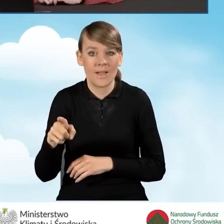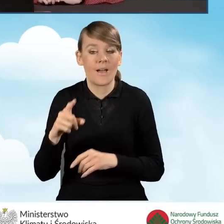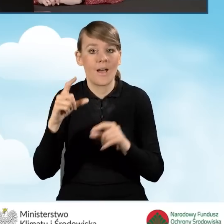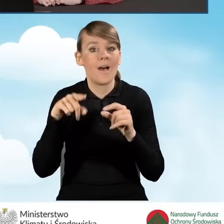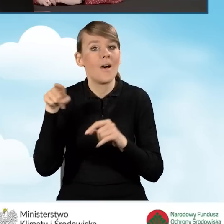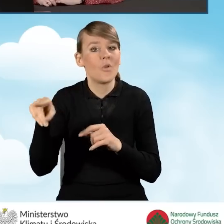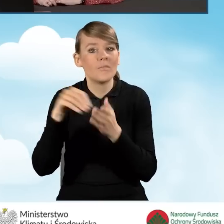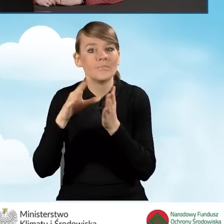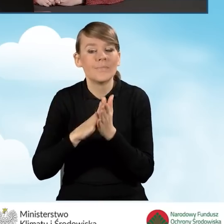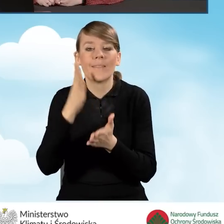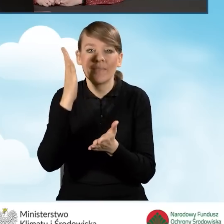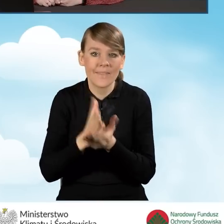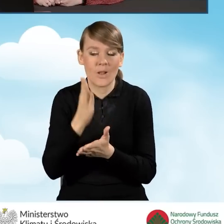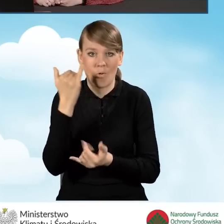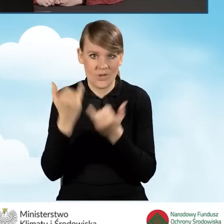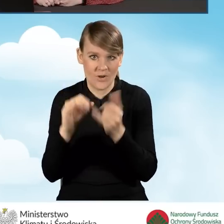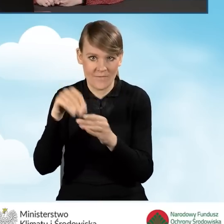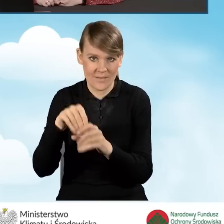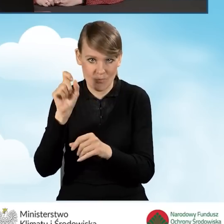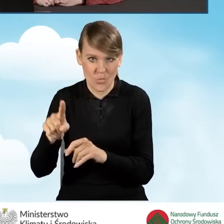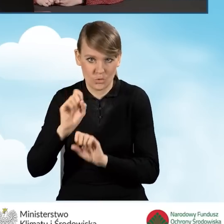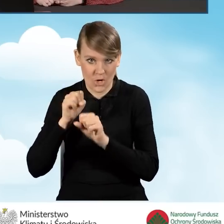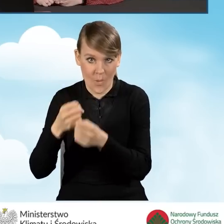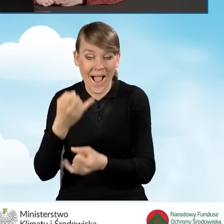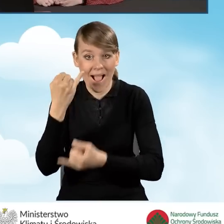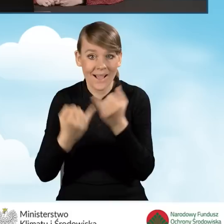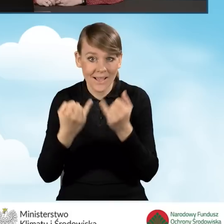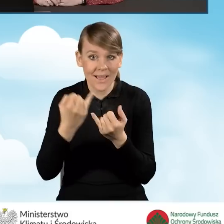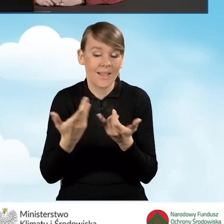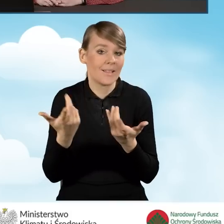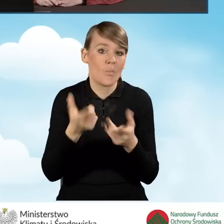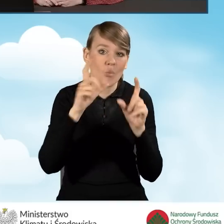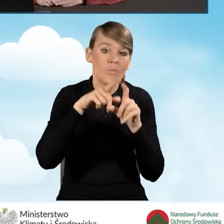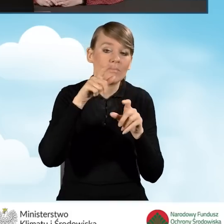i wyłącznie kiedy ta działalność jest tam prowadzona. Jeżeli w budynku lokalu mieszkalnym działalność gospodarcza